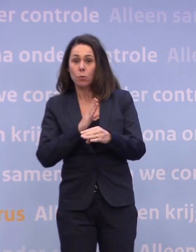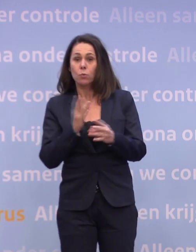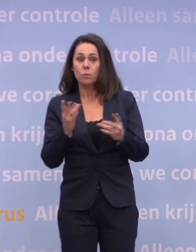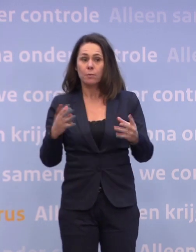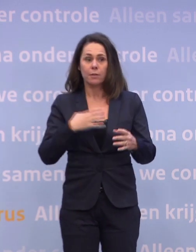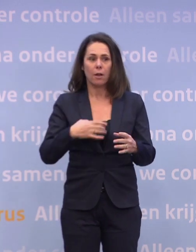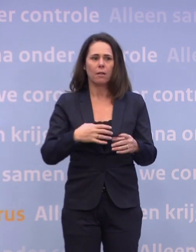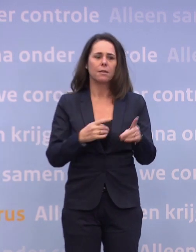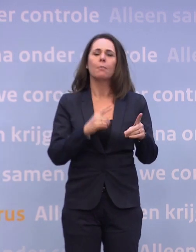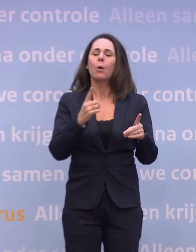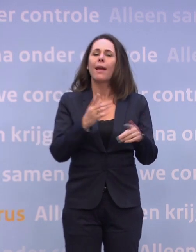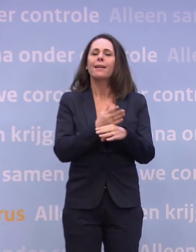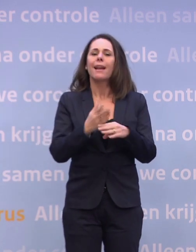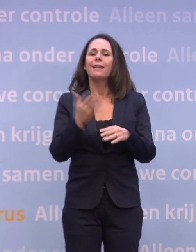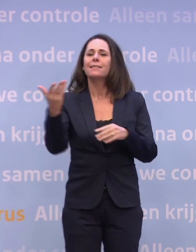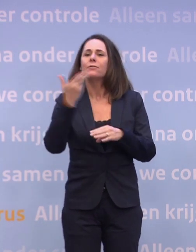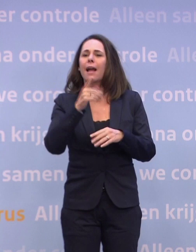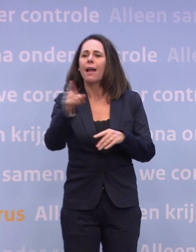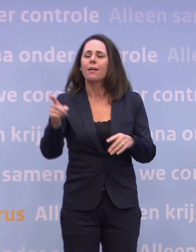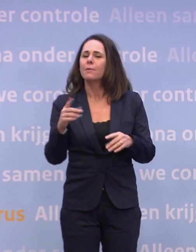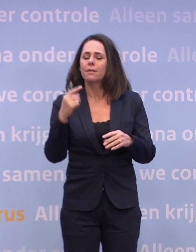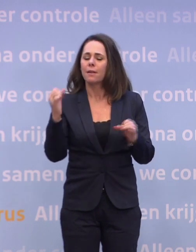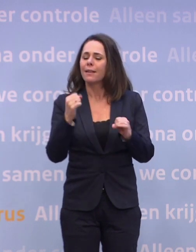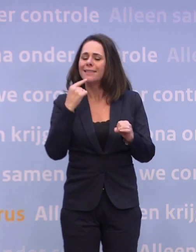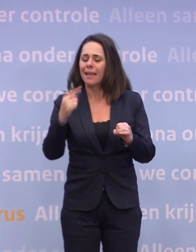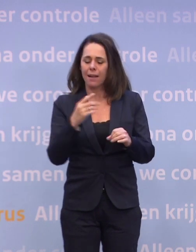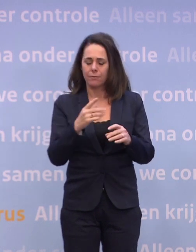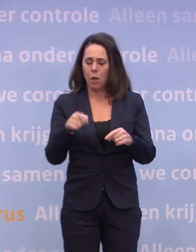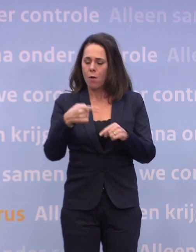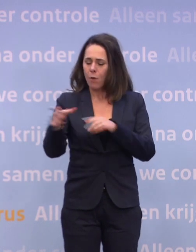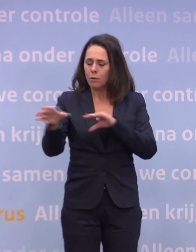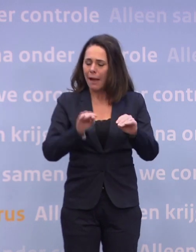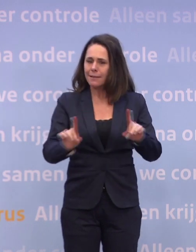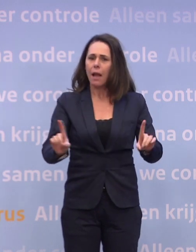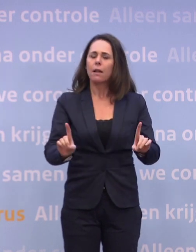En dat is: u kunt niet zeggen wat de volgende maatregelen zouden zijn... ...als die er zouden komen met alle mitsen en maren.